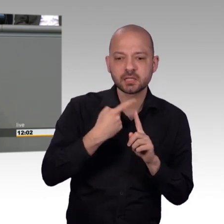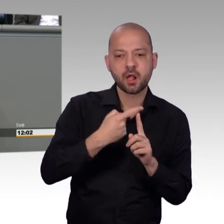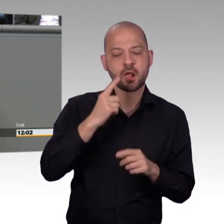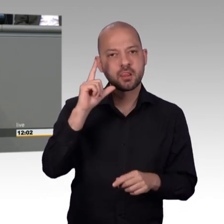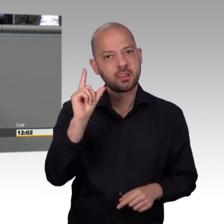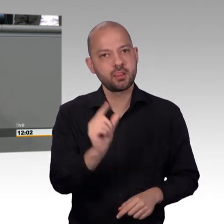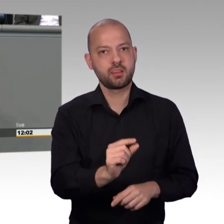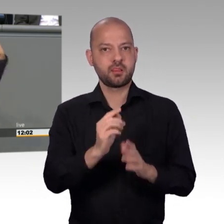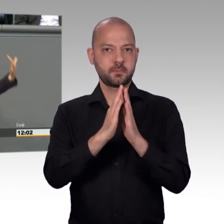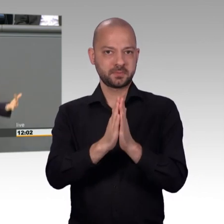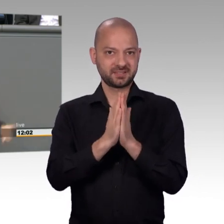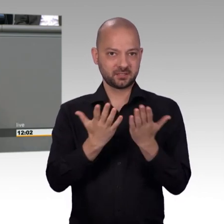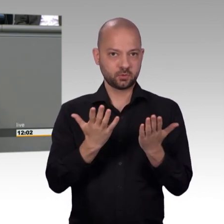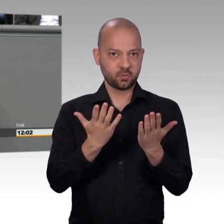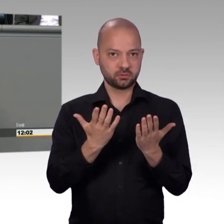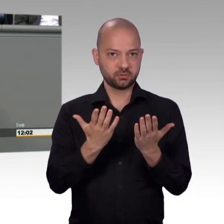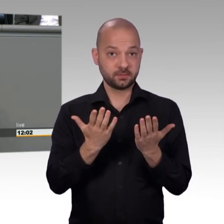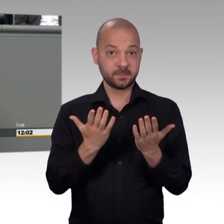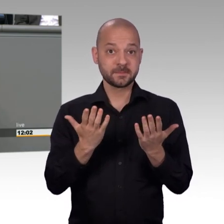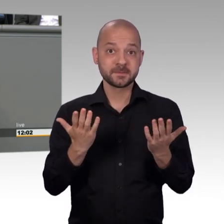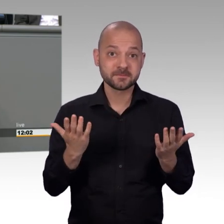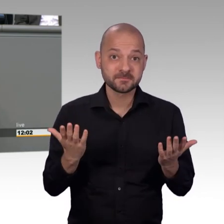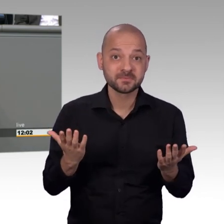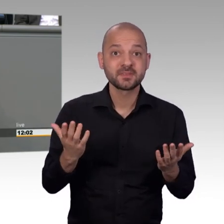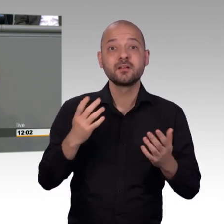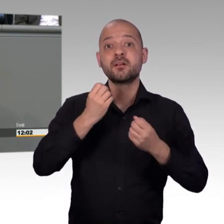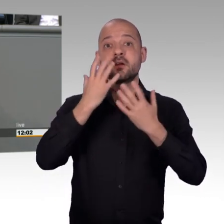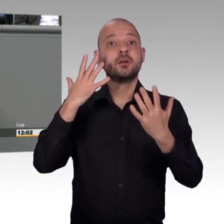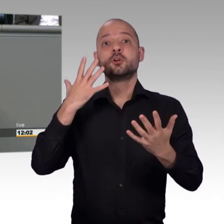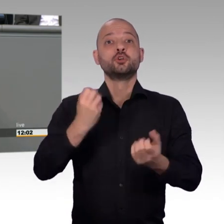verfolgen viel mehr Menschen hinter sich versammeln und dann müssen wir